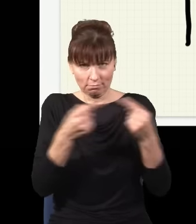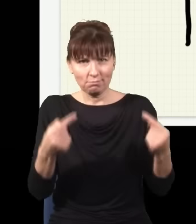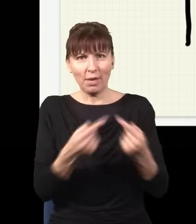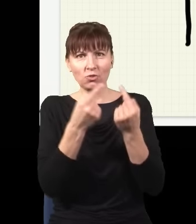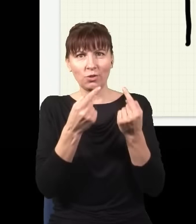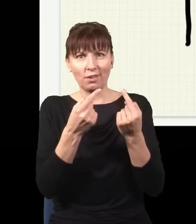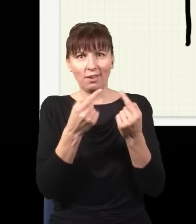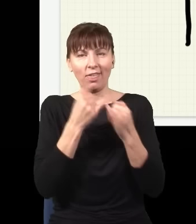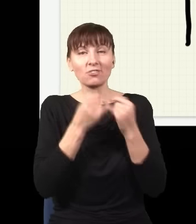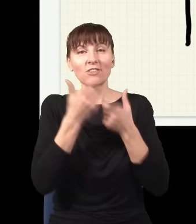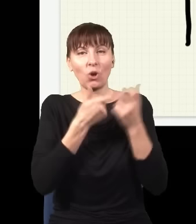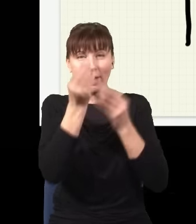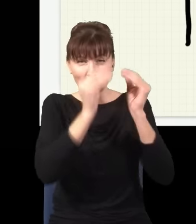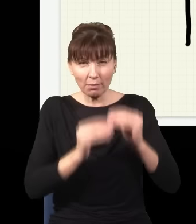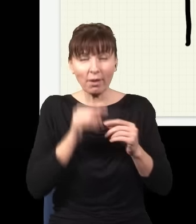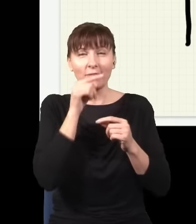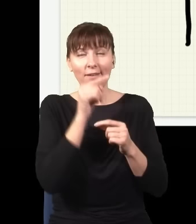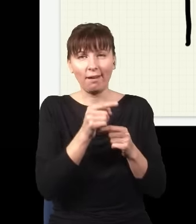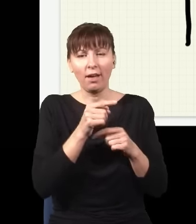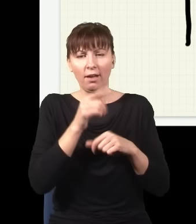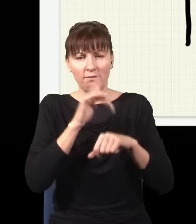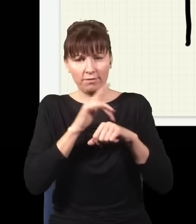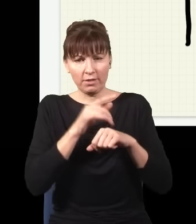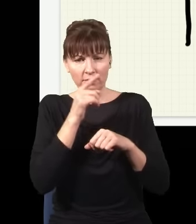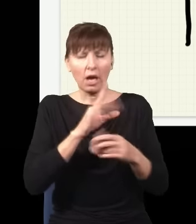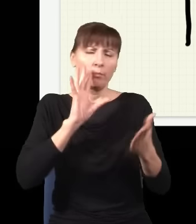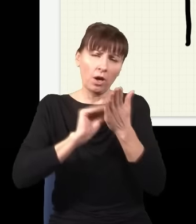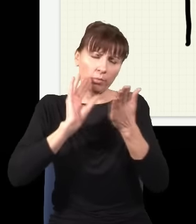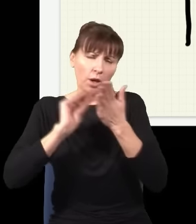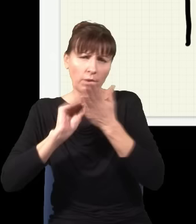jaki będzie rozkład prawdopodobieństwa złapania fotonu w różnych miejscach, po wielu powtórzeniach odtworzymy